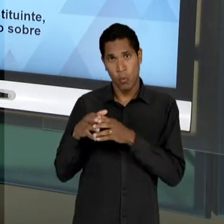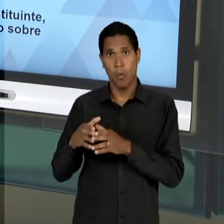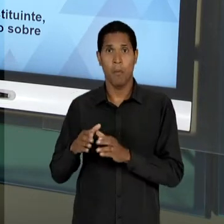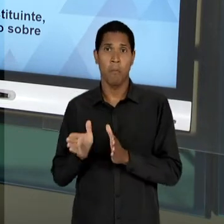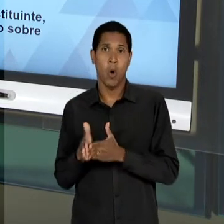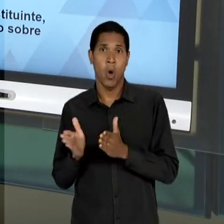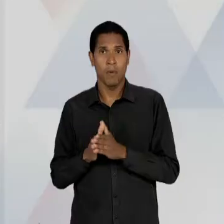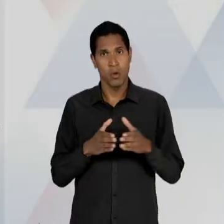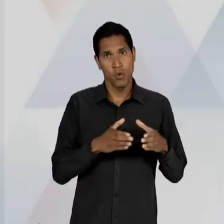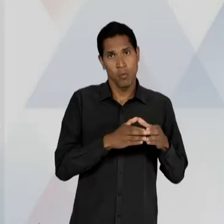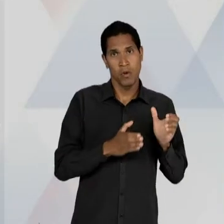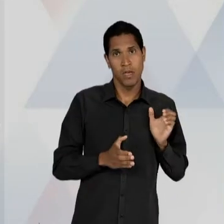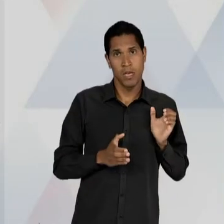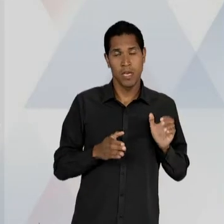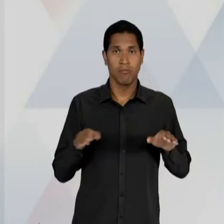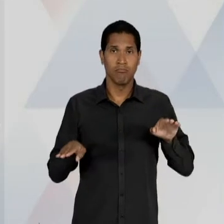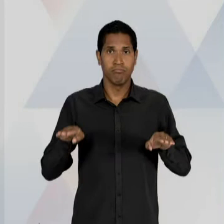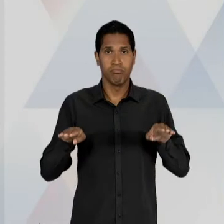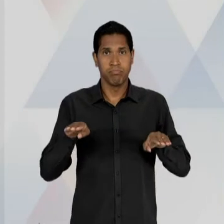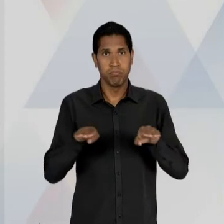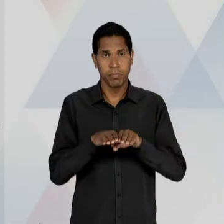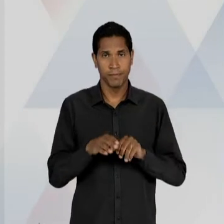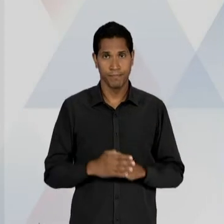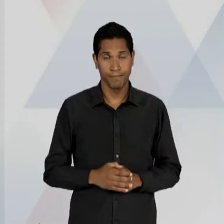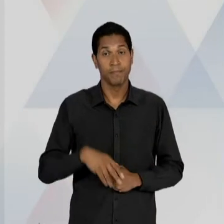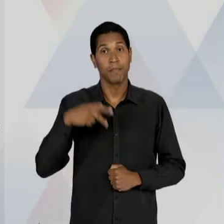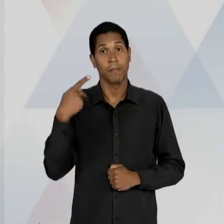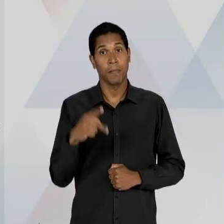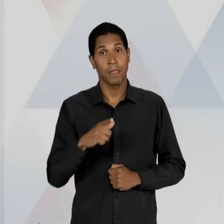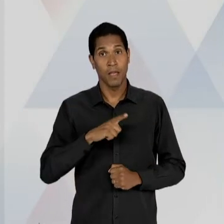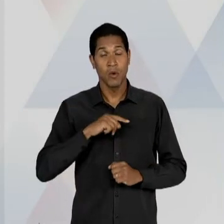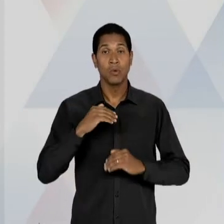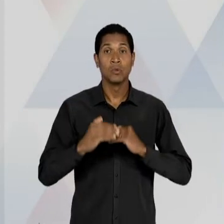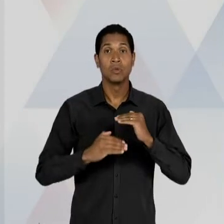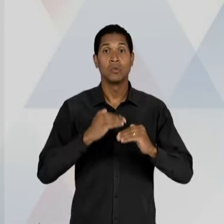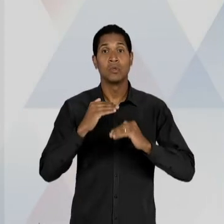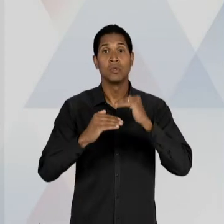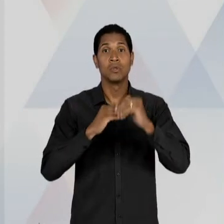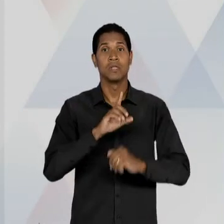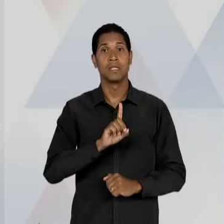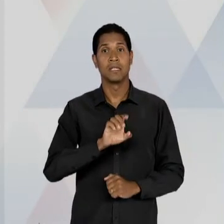NESSE PERÍODO TAMBÉM É O DESENVOLVIMENTISMO, OU SEJA, É UMA BANDEIRA DOS GOVERNOS TANTO DE